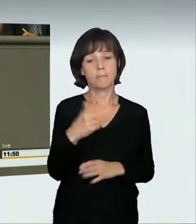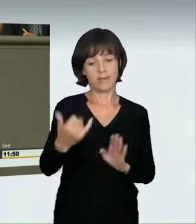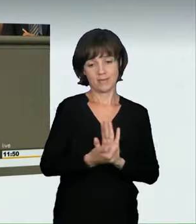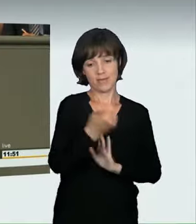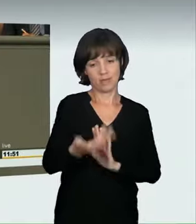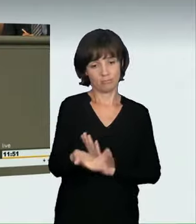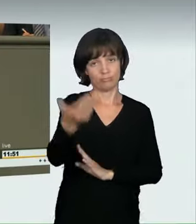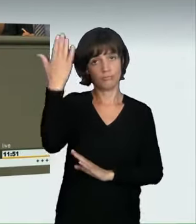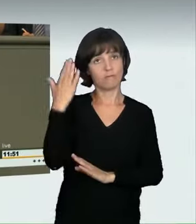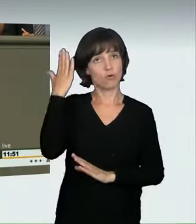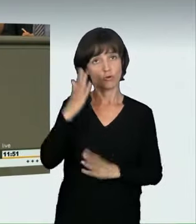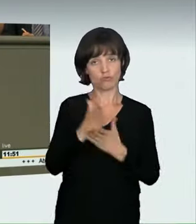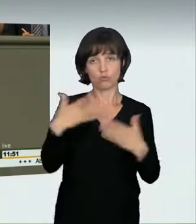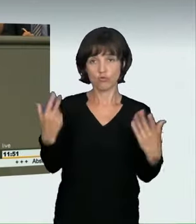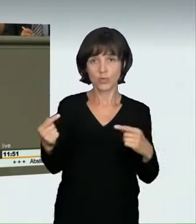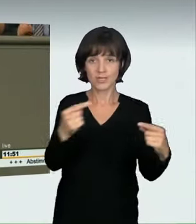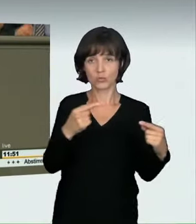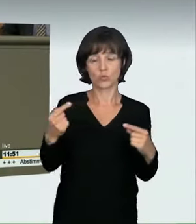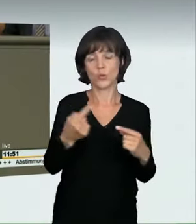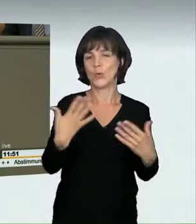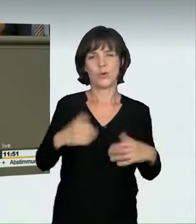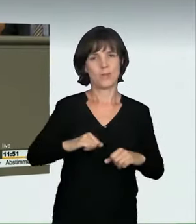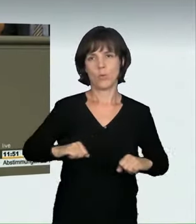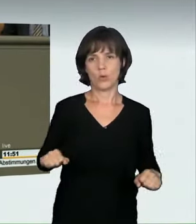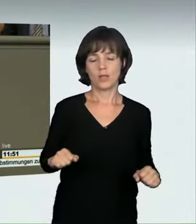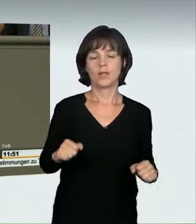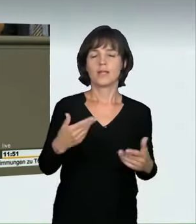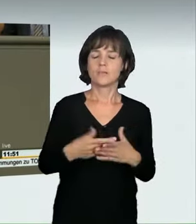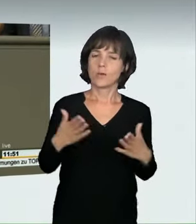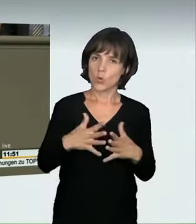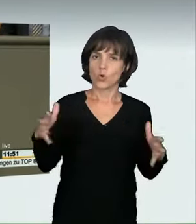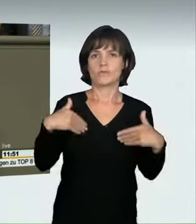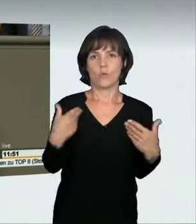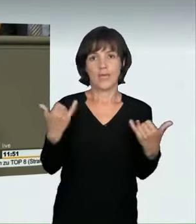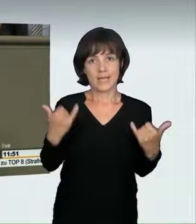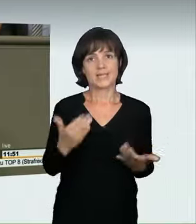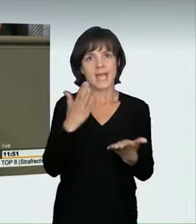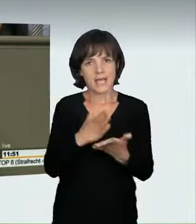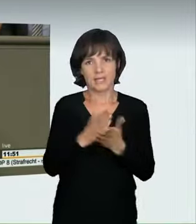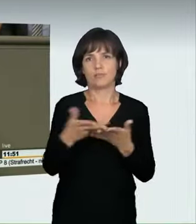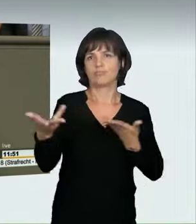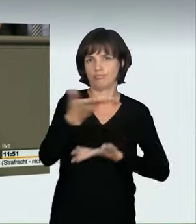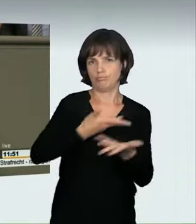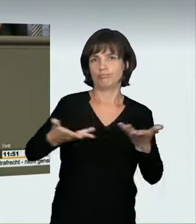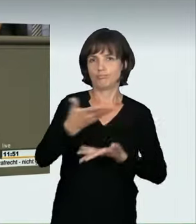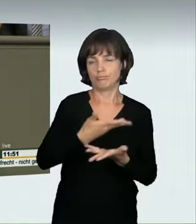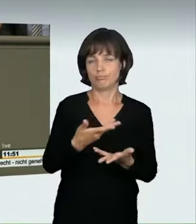meine Damen und Herren. Vor Jahren wäre eine solche Debatte hier noch gar nicht möglich gewesen. Ich bin froh, meine Damen und Herren,